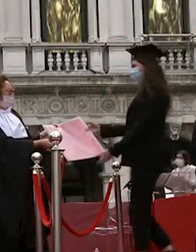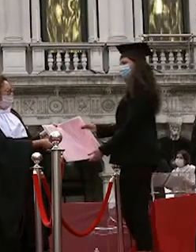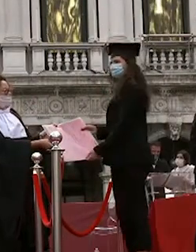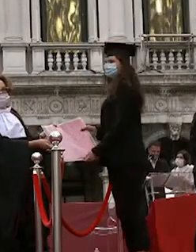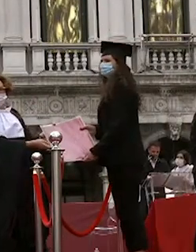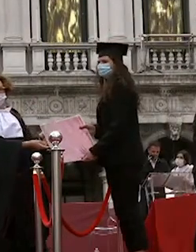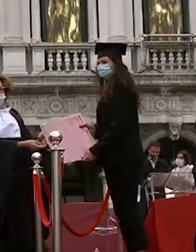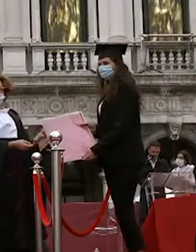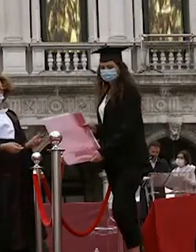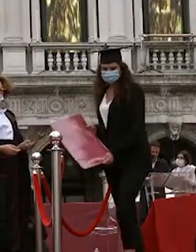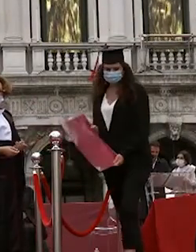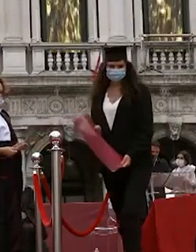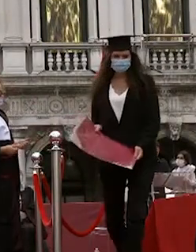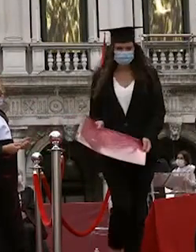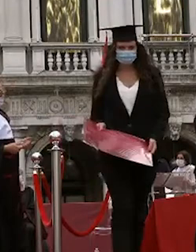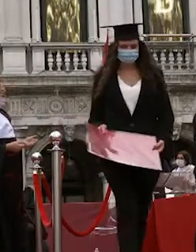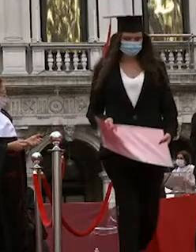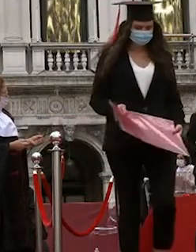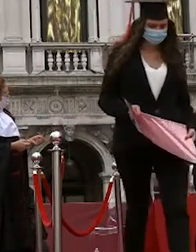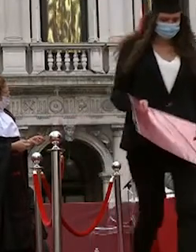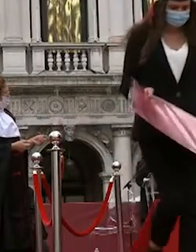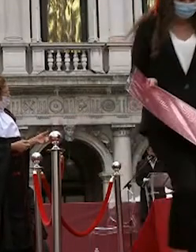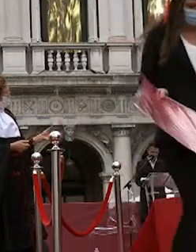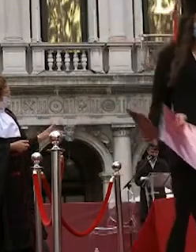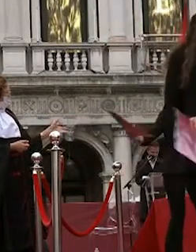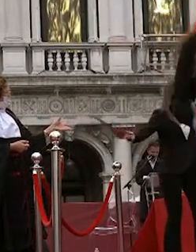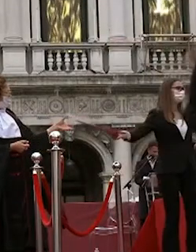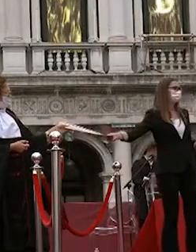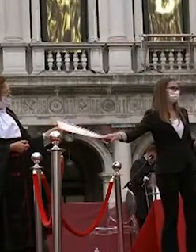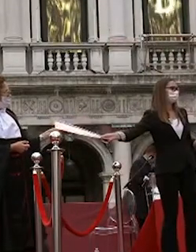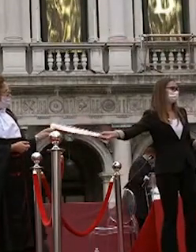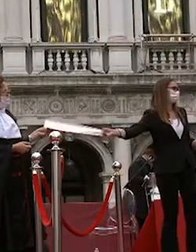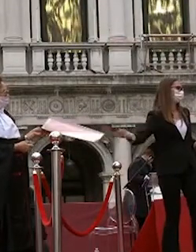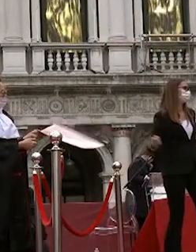alessandro marcon riccardo zamuner